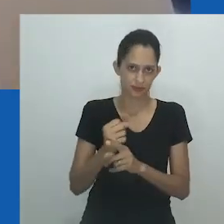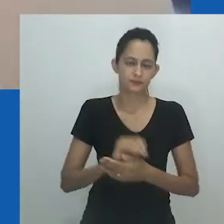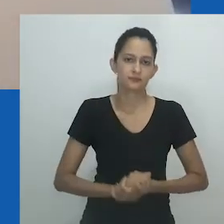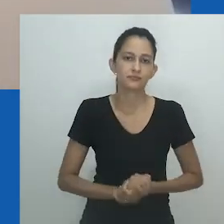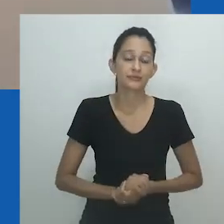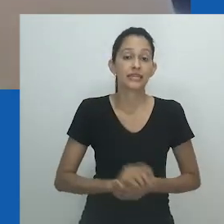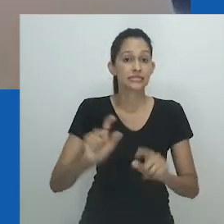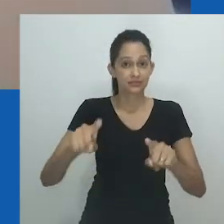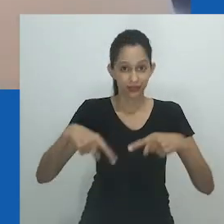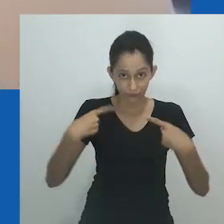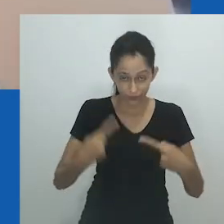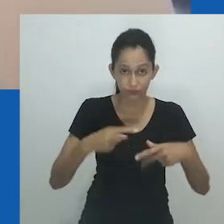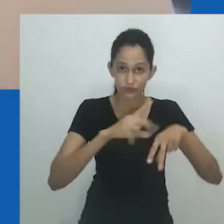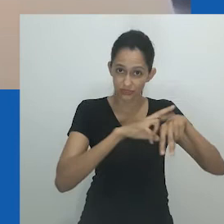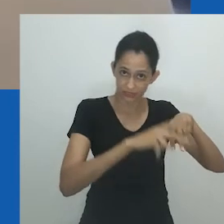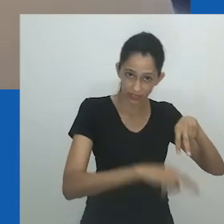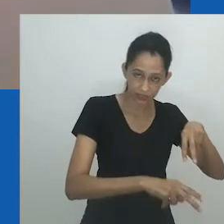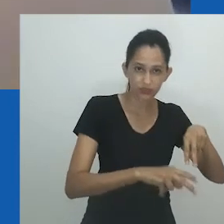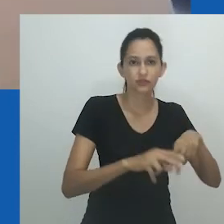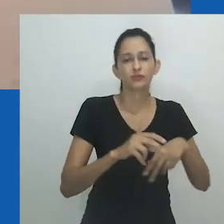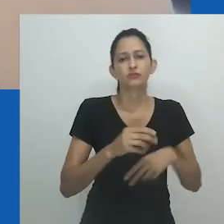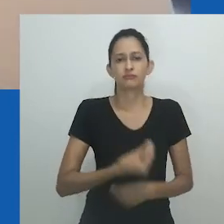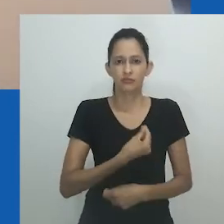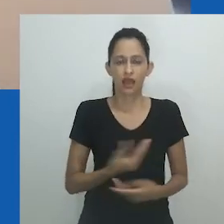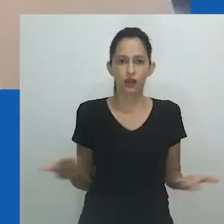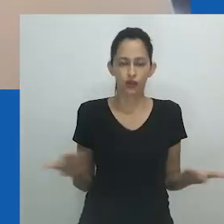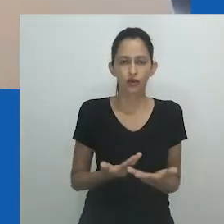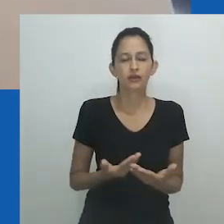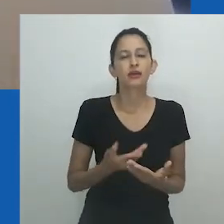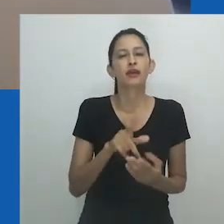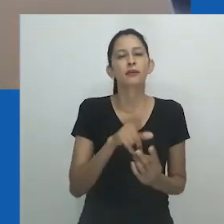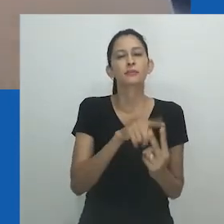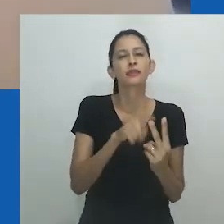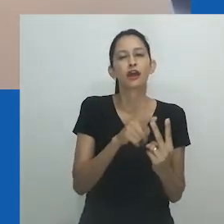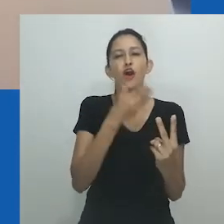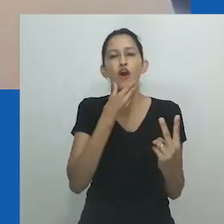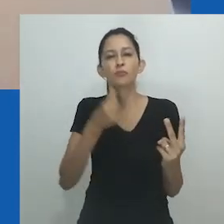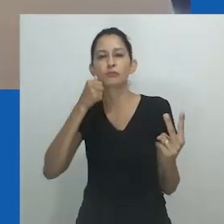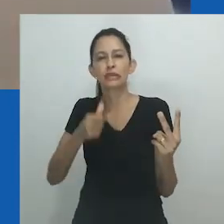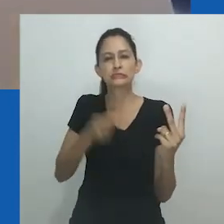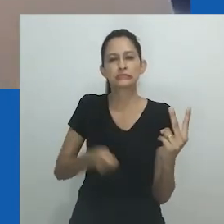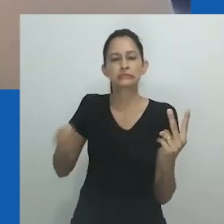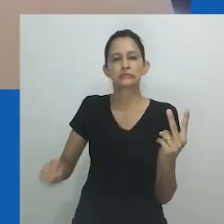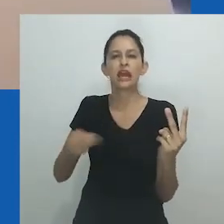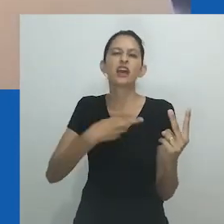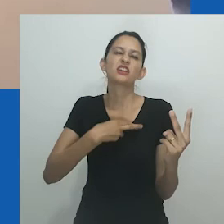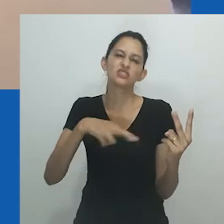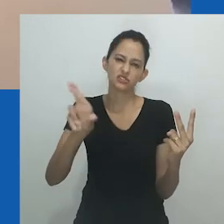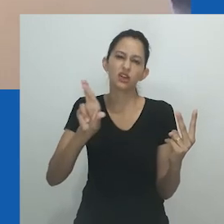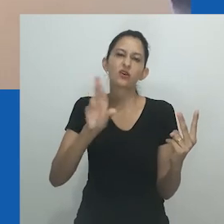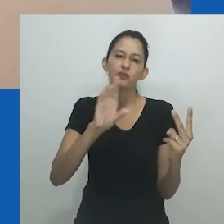que policia e legisla o que e quem é considerado fora do normal e, portanto, mais distante da imagem de Deus.